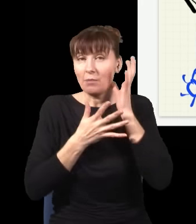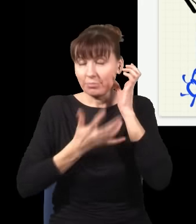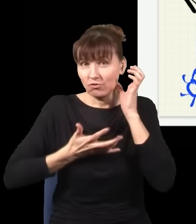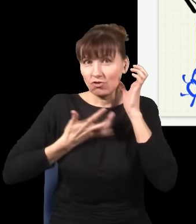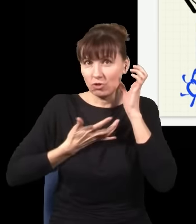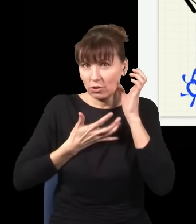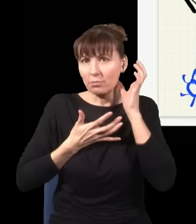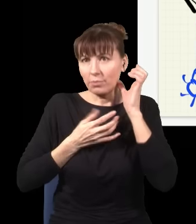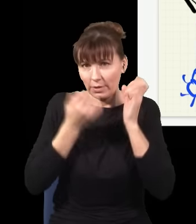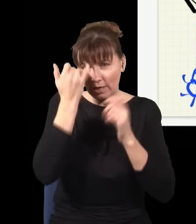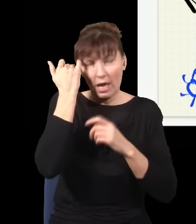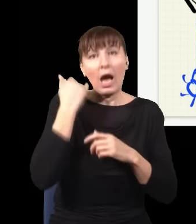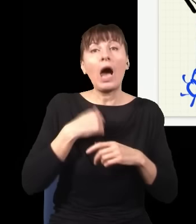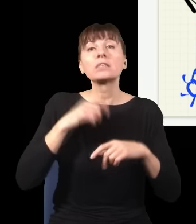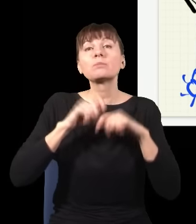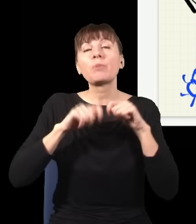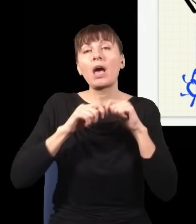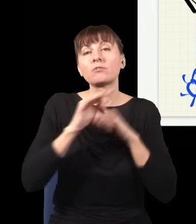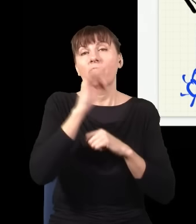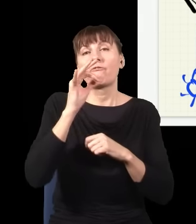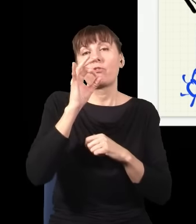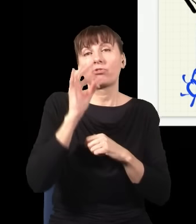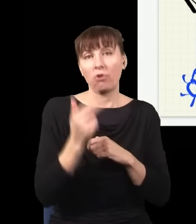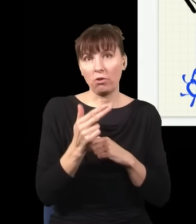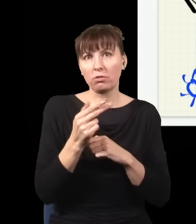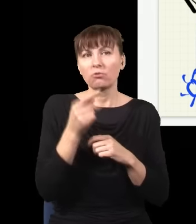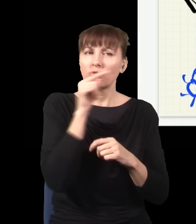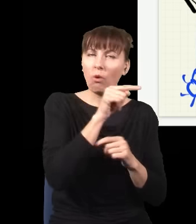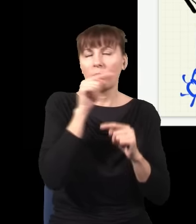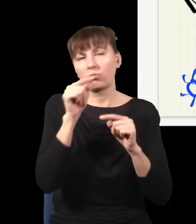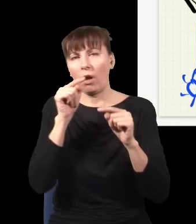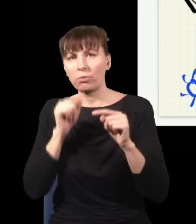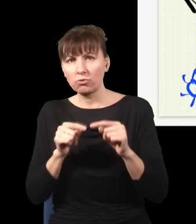wylądował tu albo tu, albo tu, albo tu, zrobię statystykę i przy każdej sytuacji,